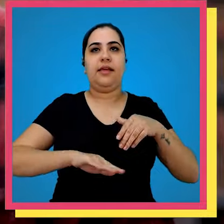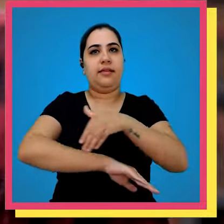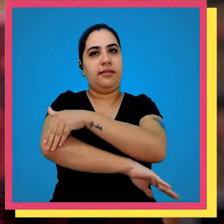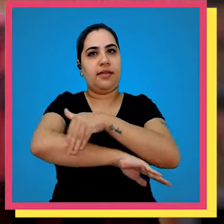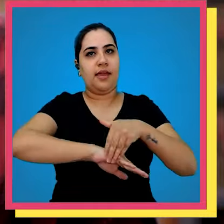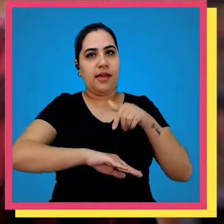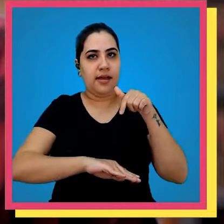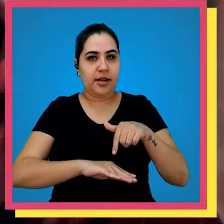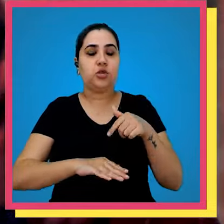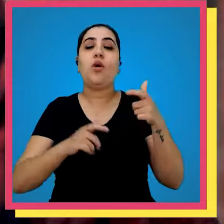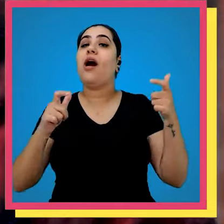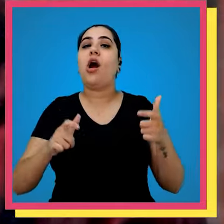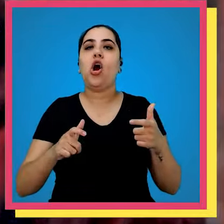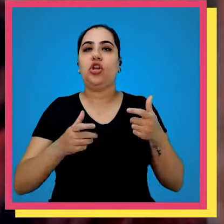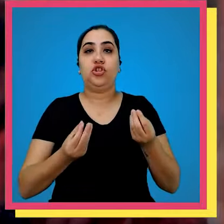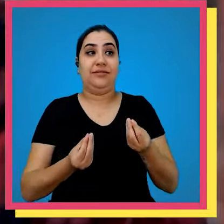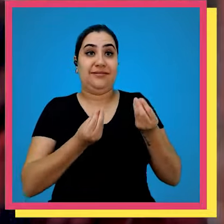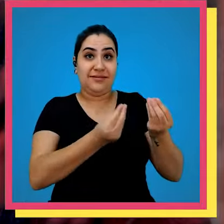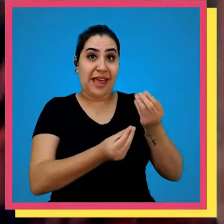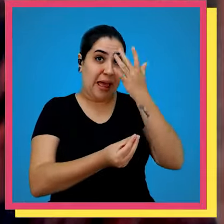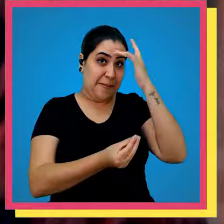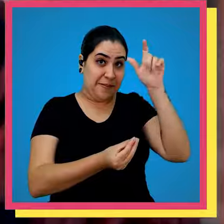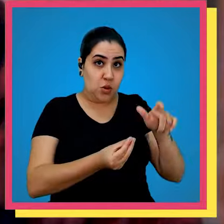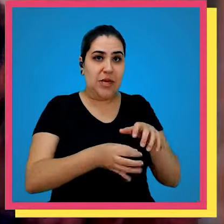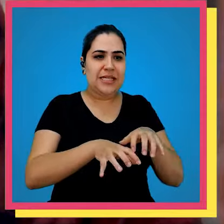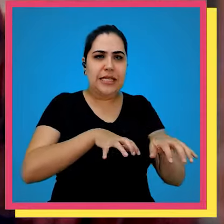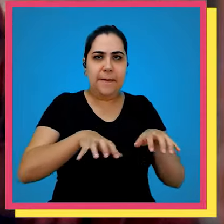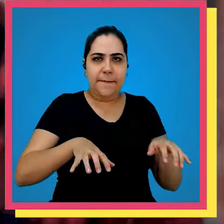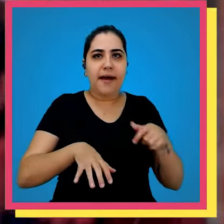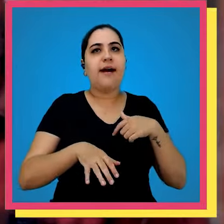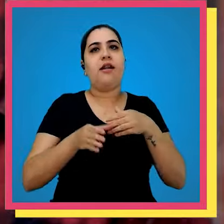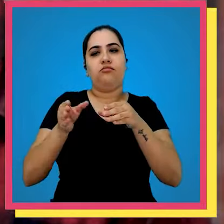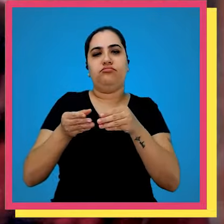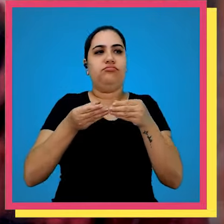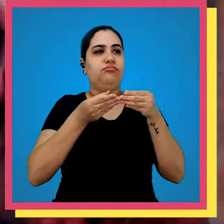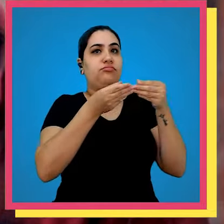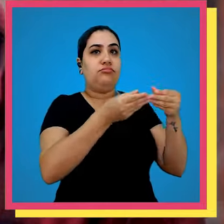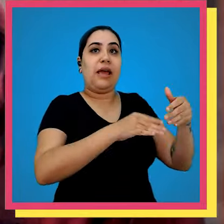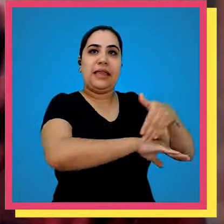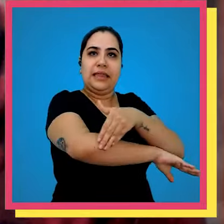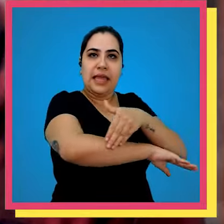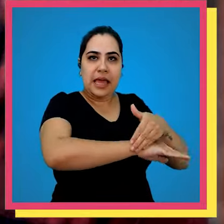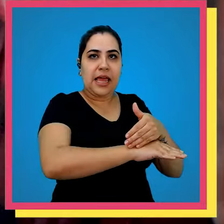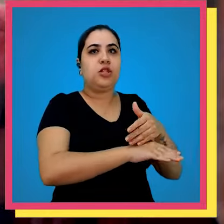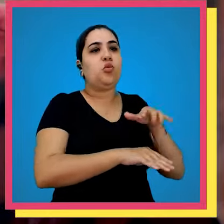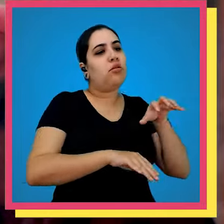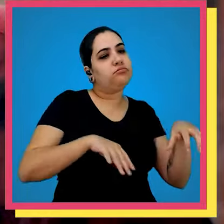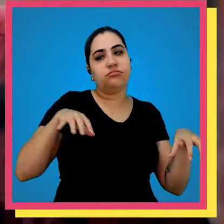com o endereço aonde a entregado a um separador e ele vai no devido endereço e leva para parte